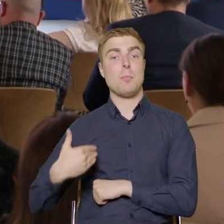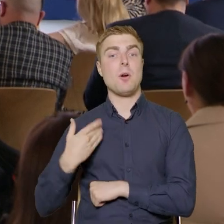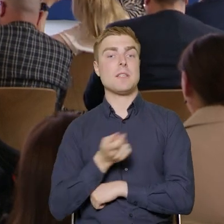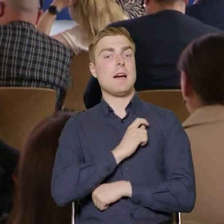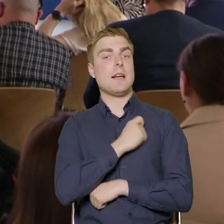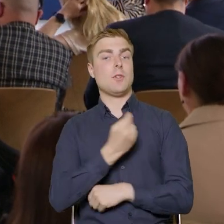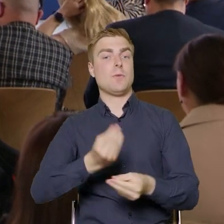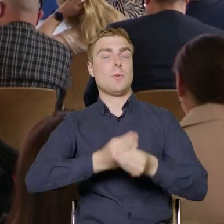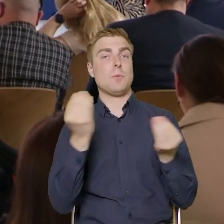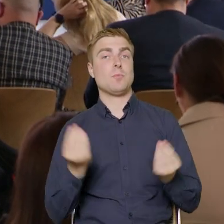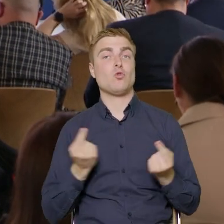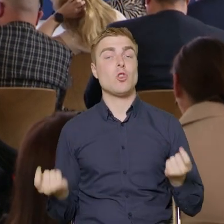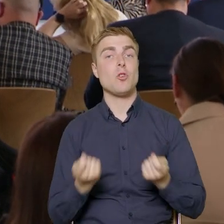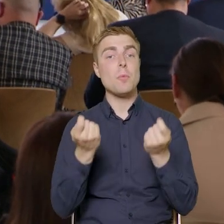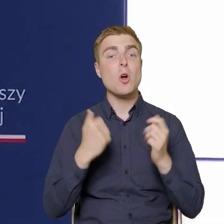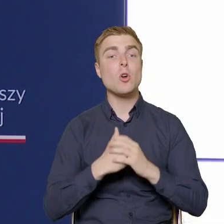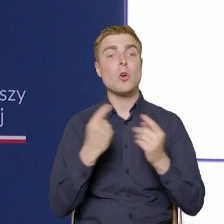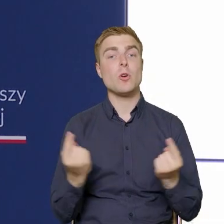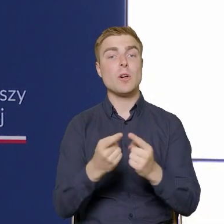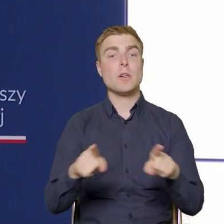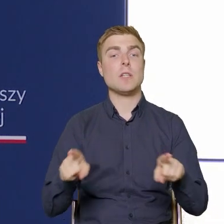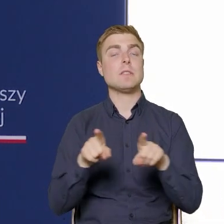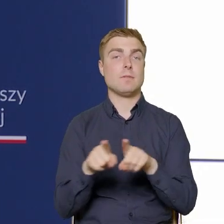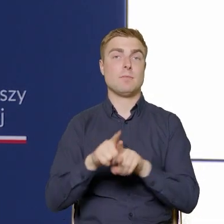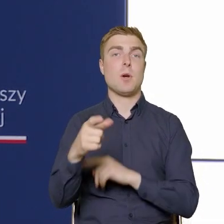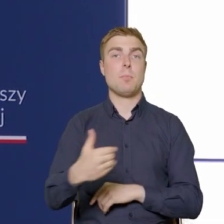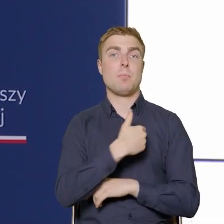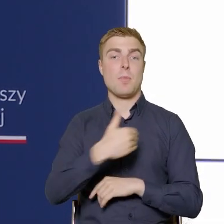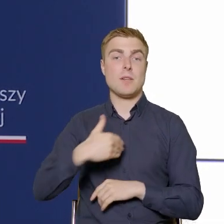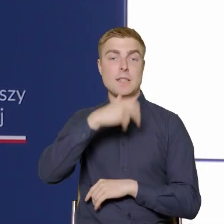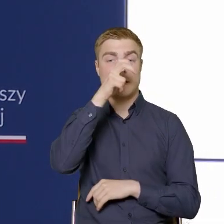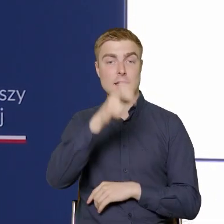Departament Rozwoju Kadr w Przedsiębiorstwach i o części działań,